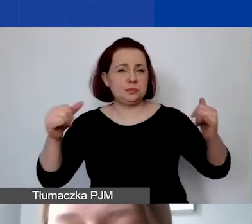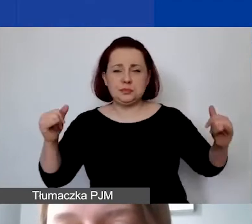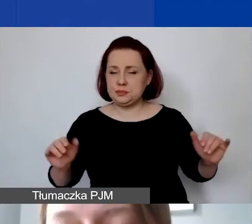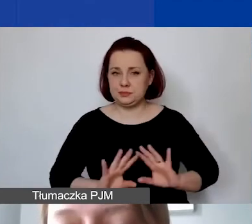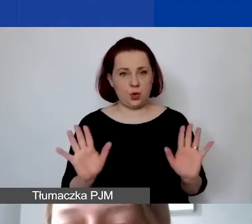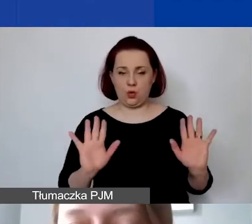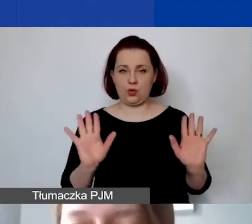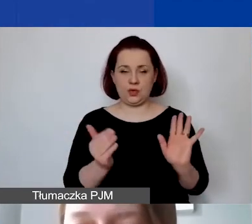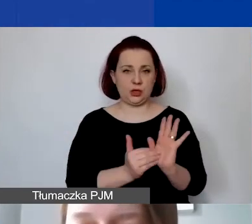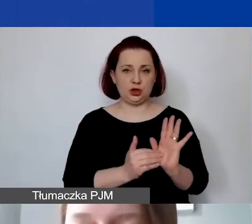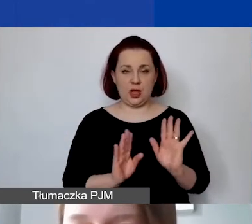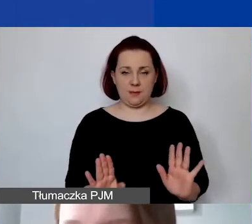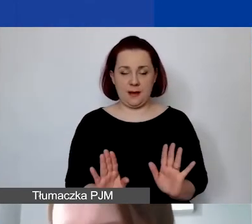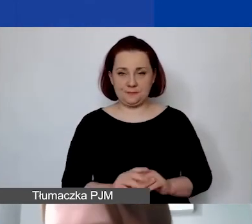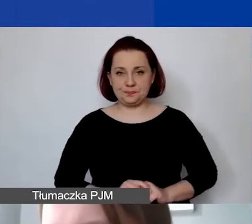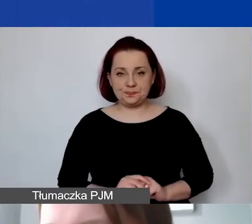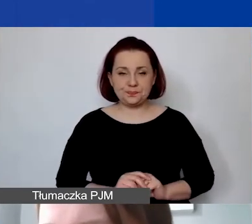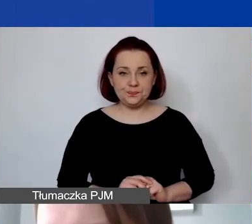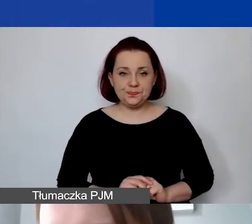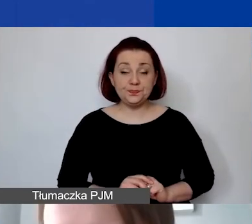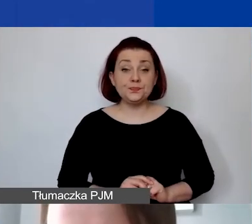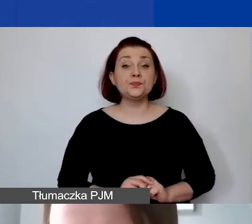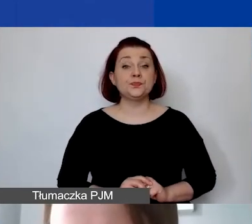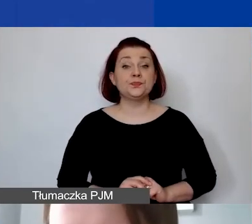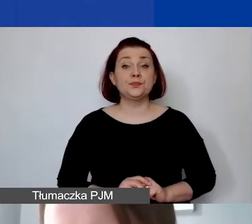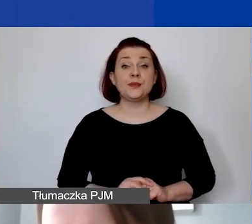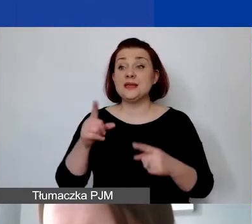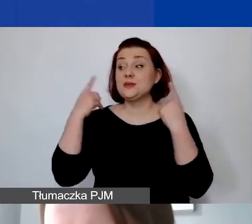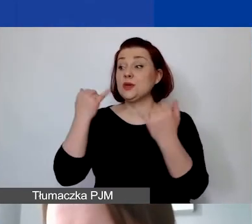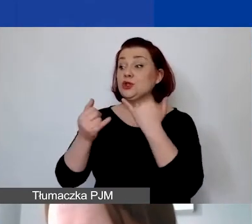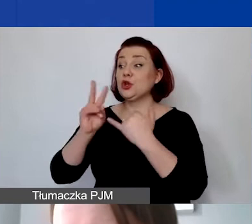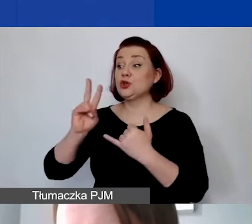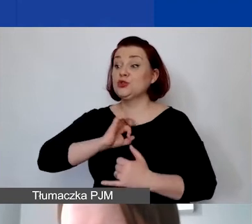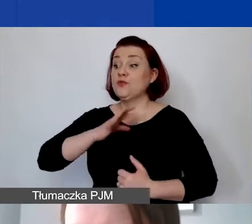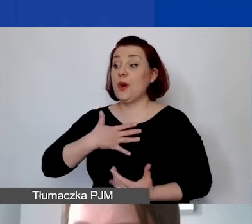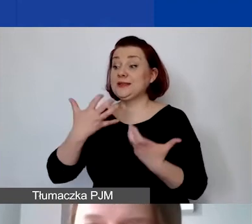Proszę jednak... Taka sytuacja, w której ktoś chce wnieść wkład własny,